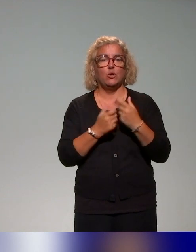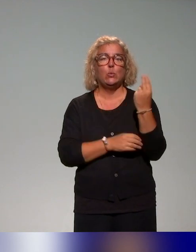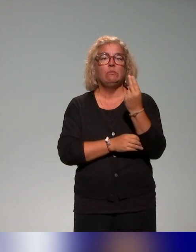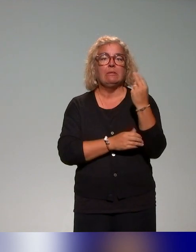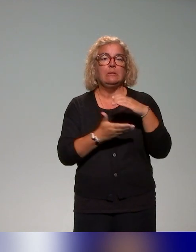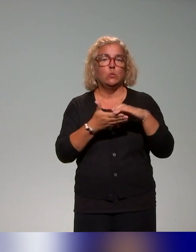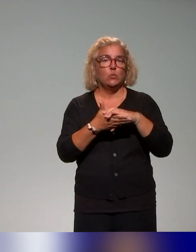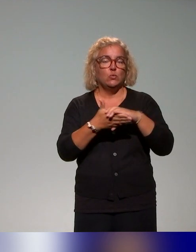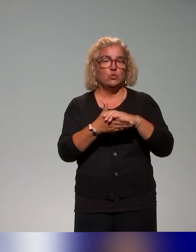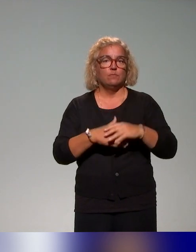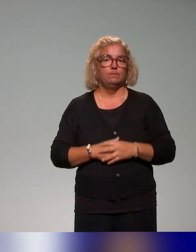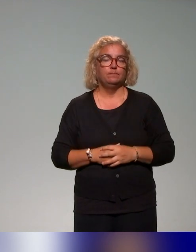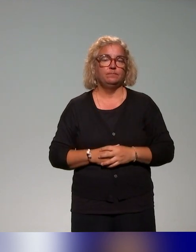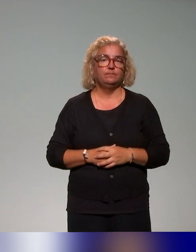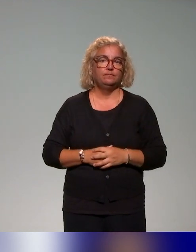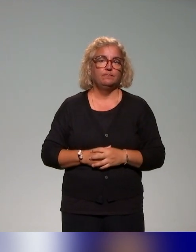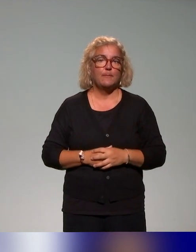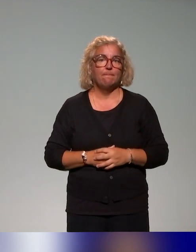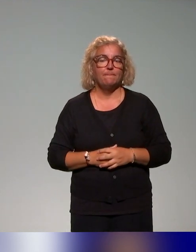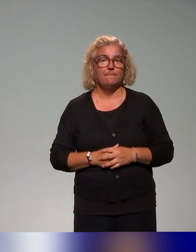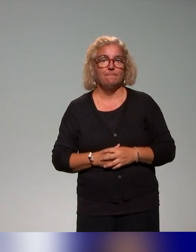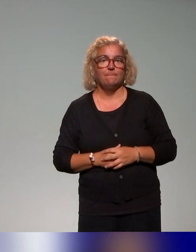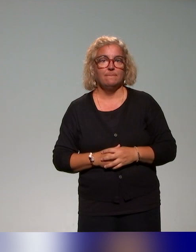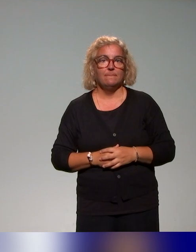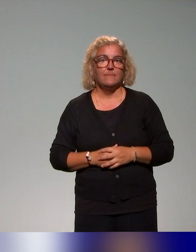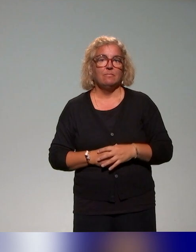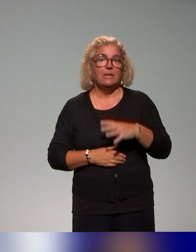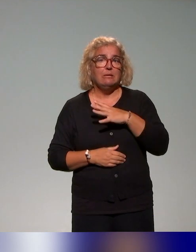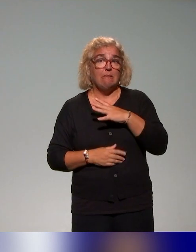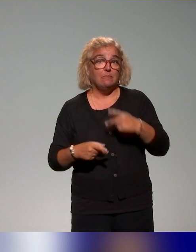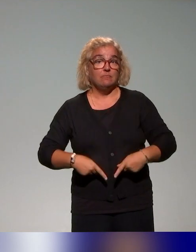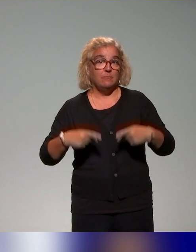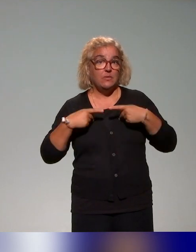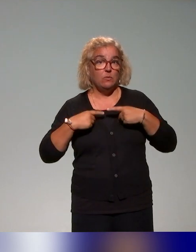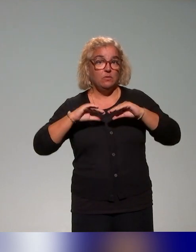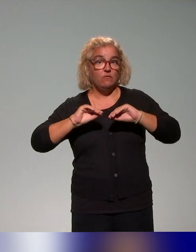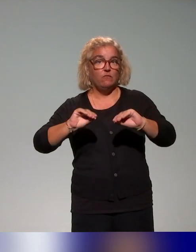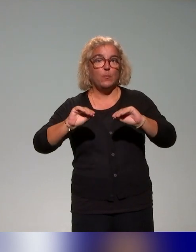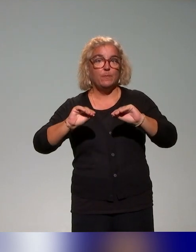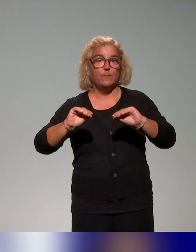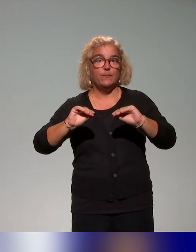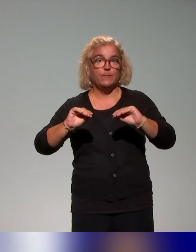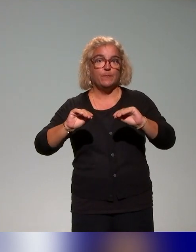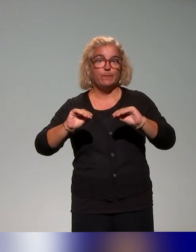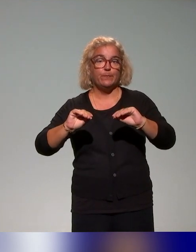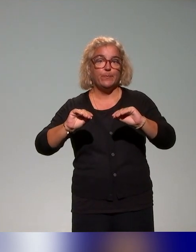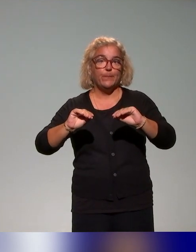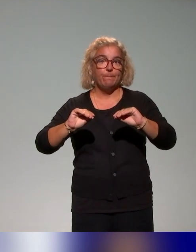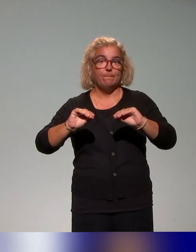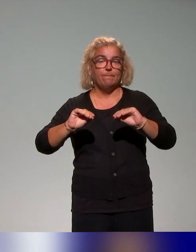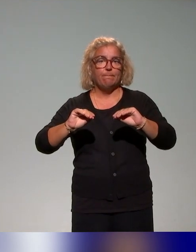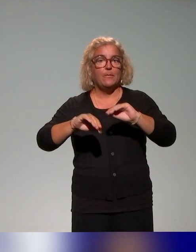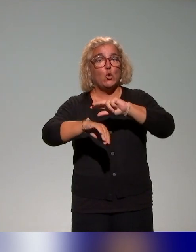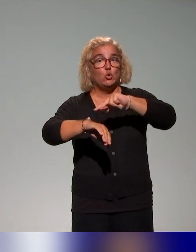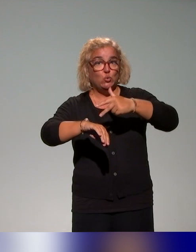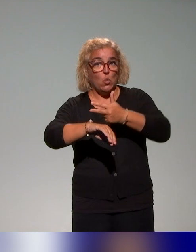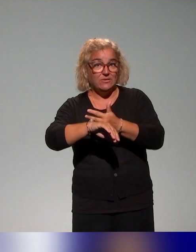Il y a aussi un atelier de formation de trois heures en deux volets,